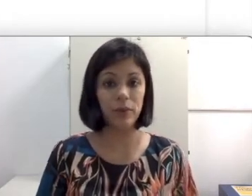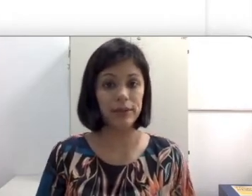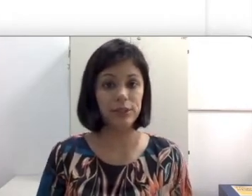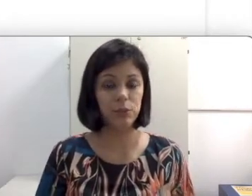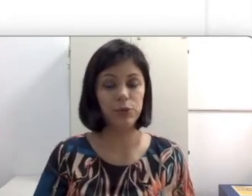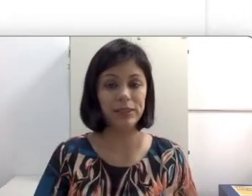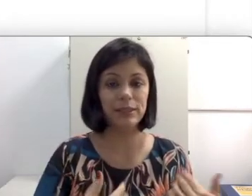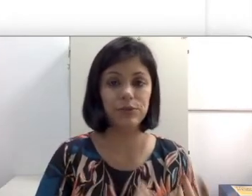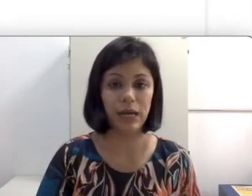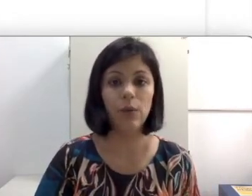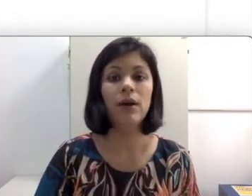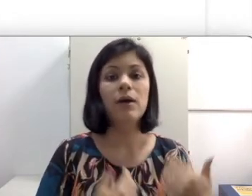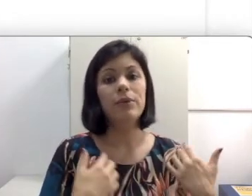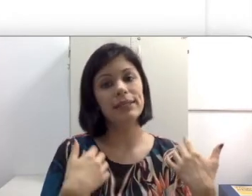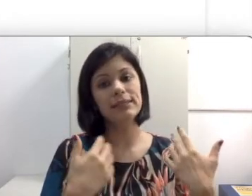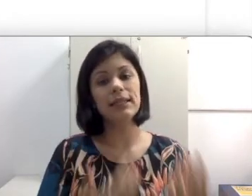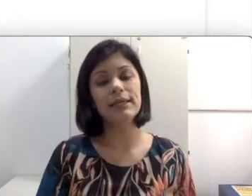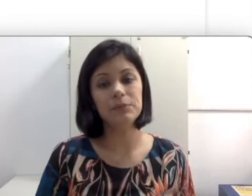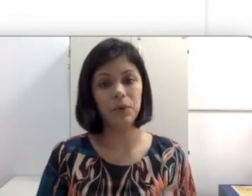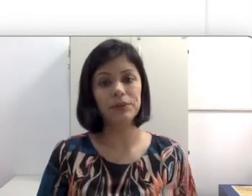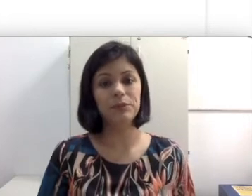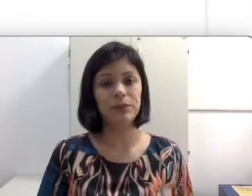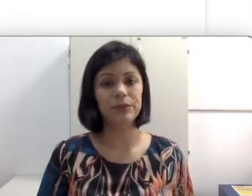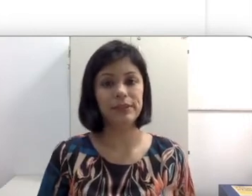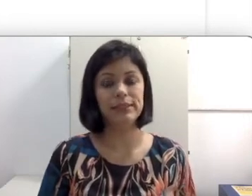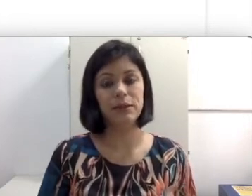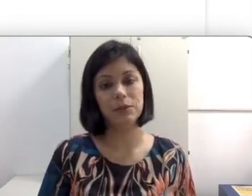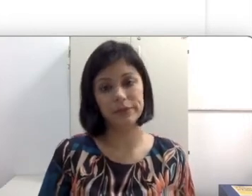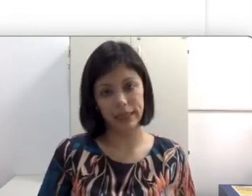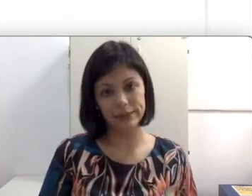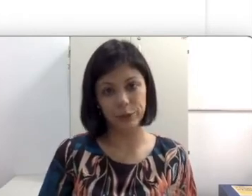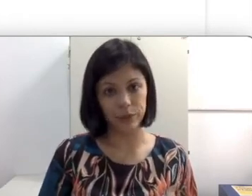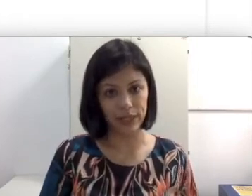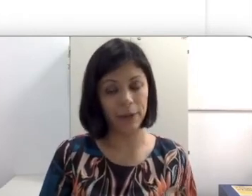Embora seja mais natural porque assim que ela é exposta a língua de sinais ela consegue